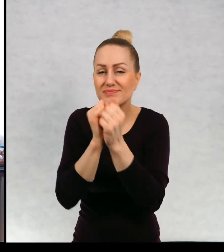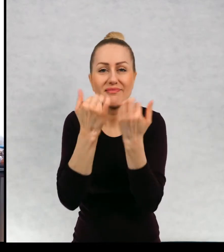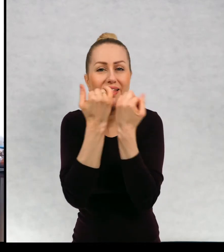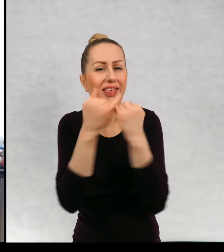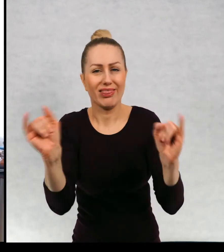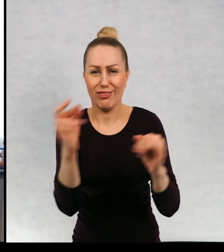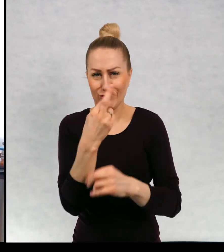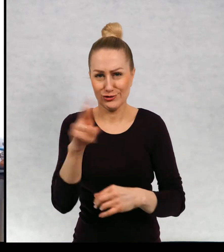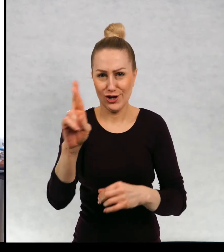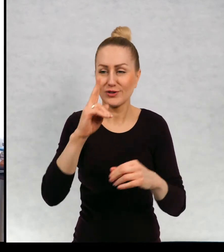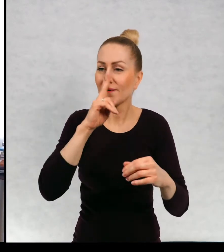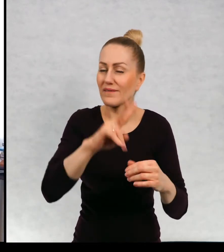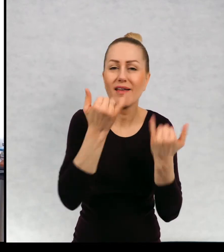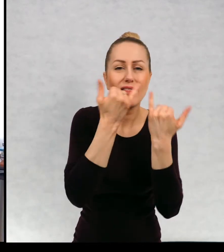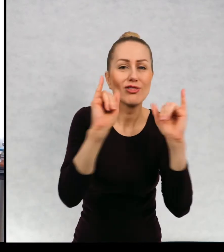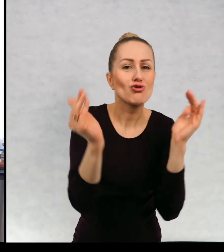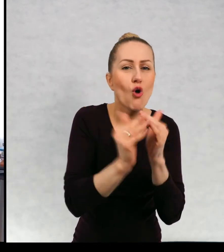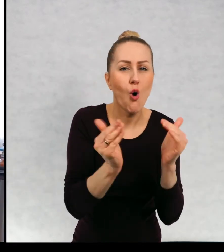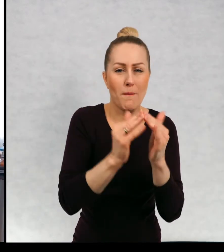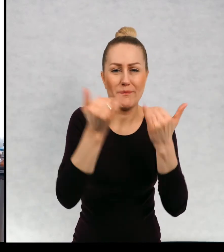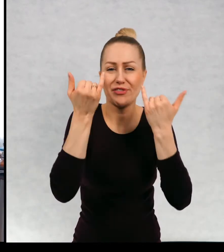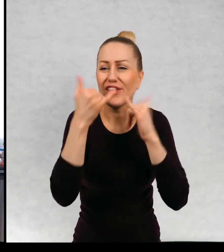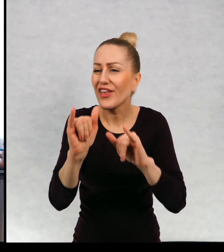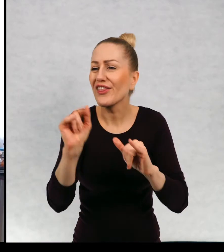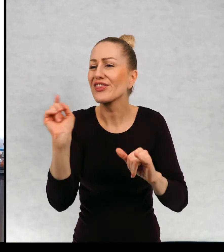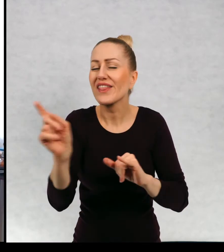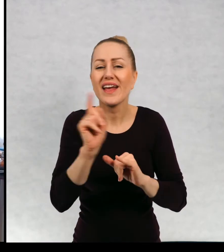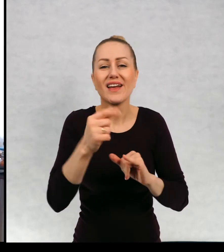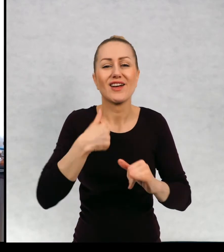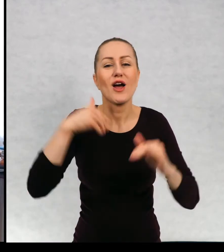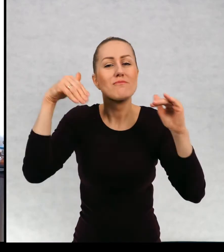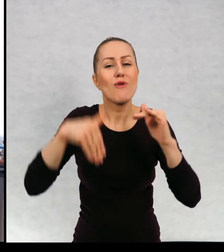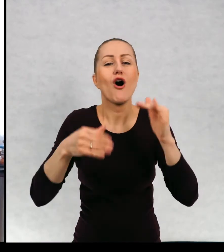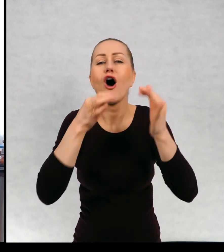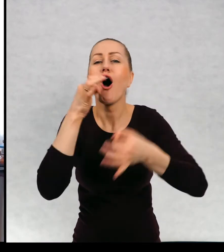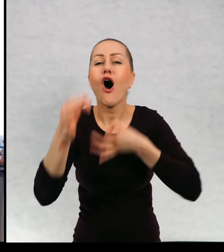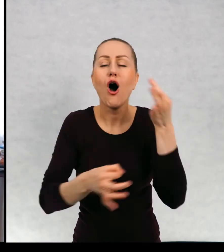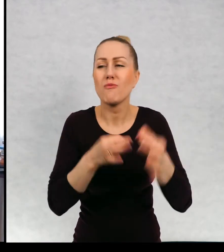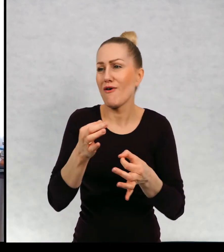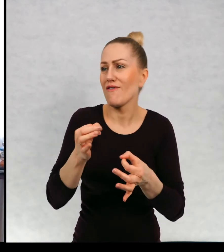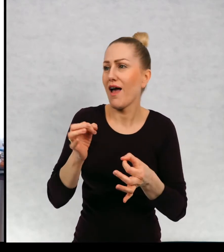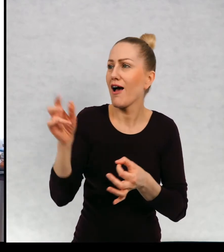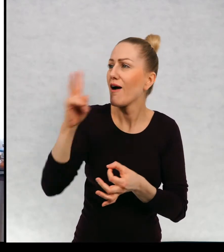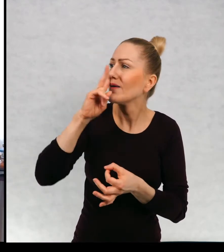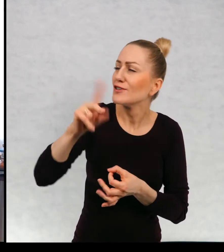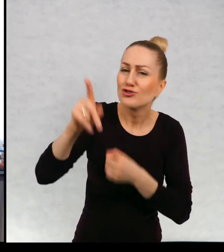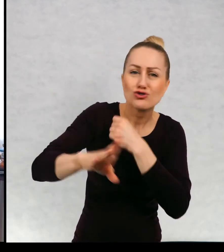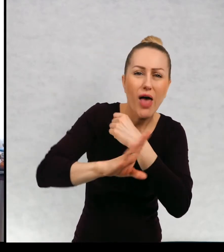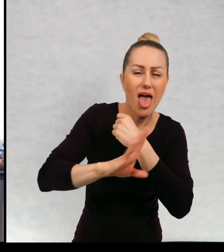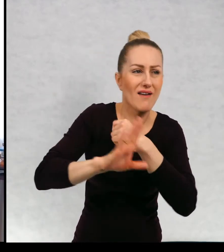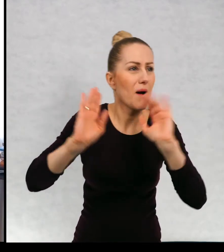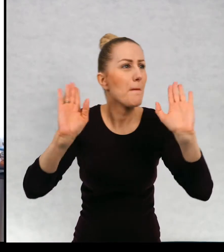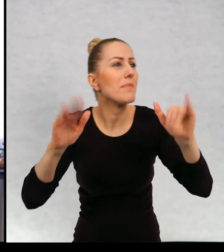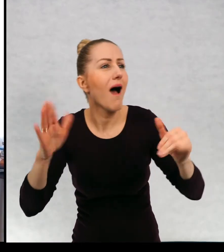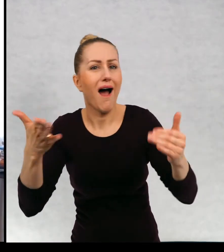Inne domy. Innym, w inny sposób będziemy obserwować drzewa, ptaki, świat.